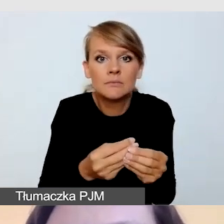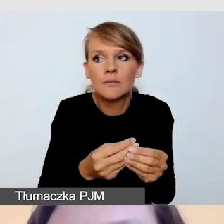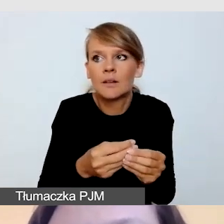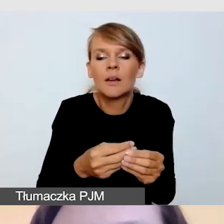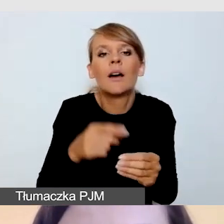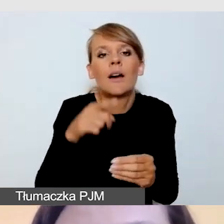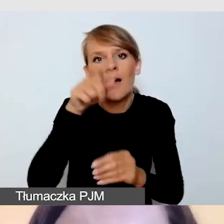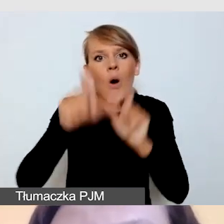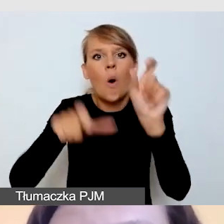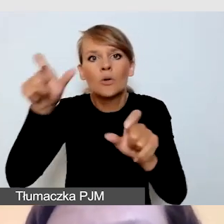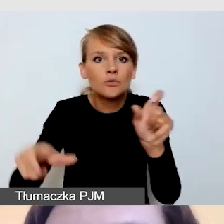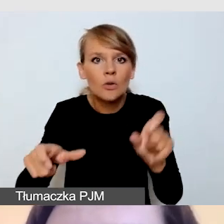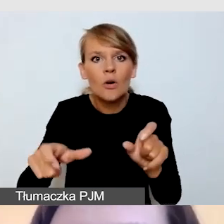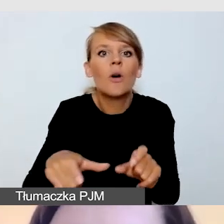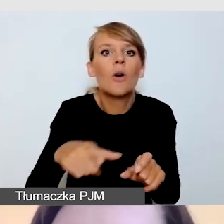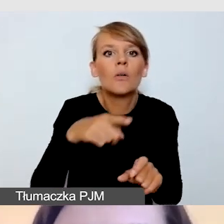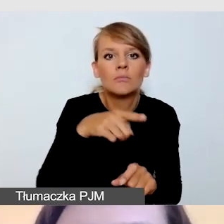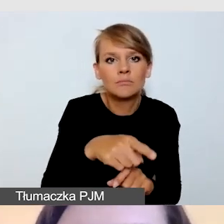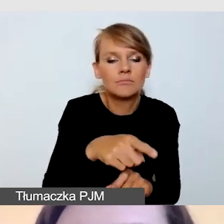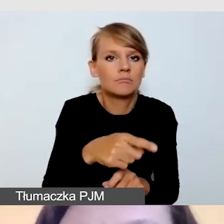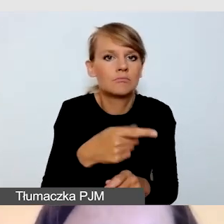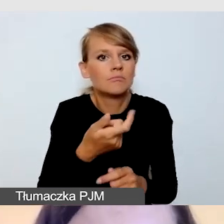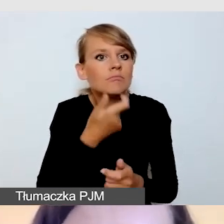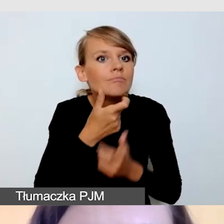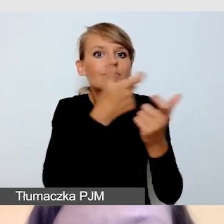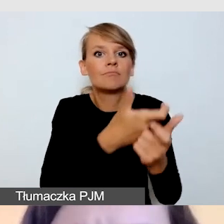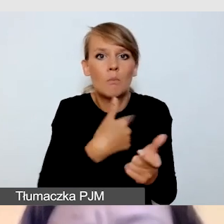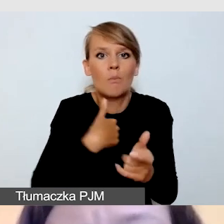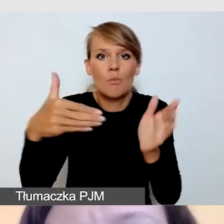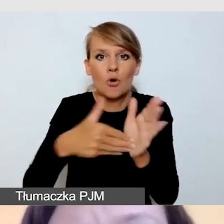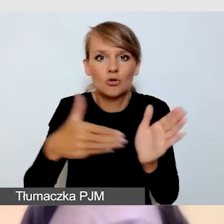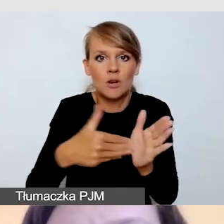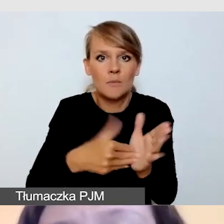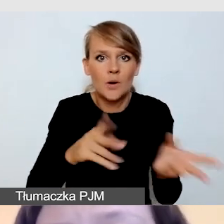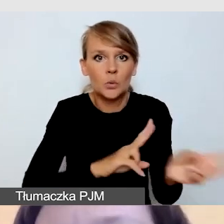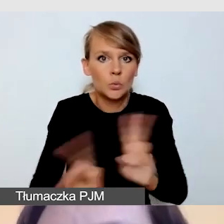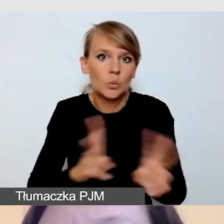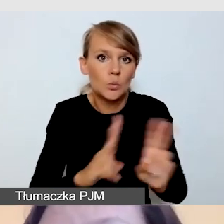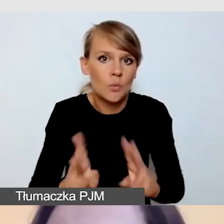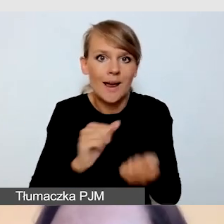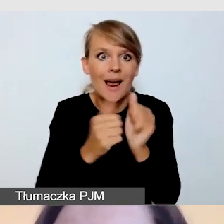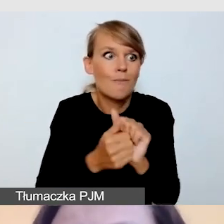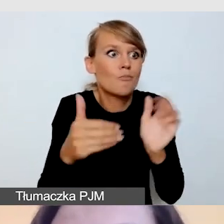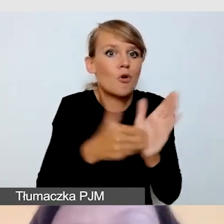które zgłaszają zapotrzebowanie na tłumacza czy na napisy. I co wtedy zrobić?